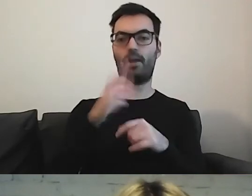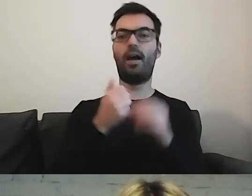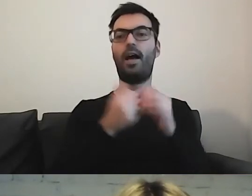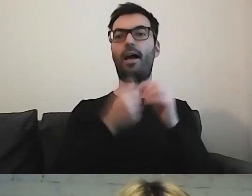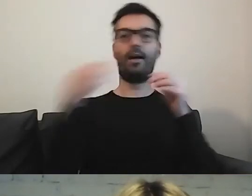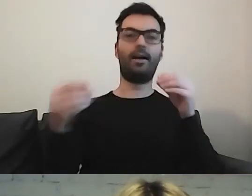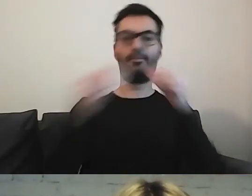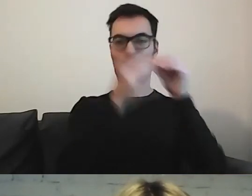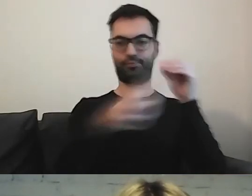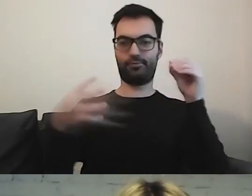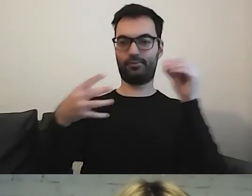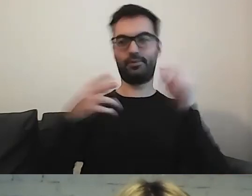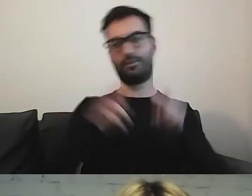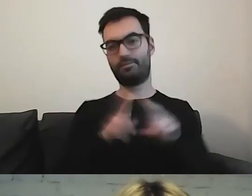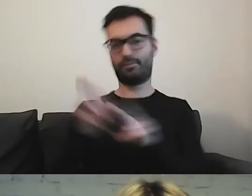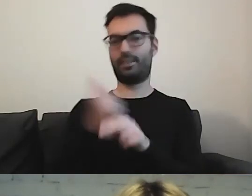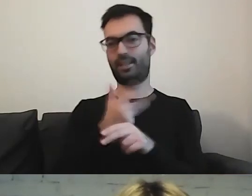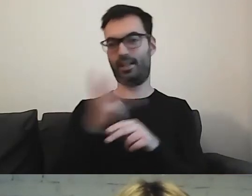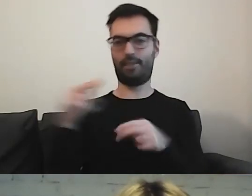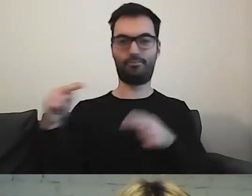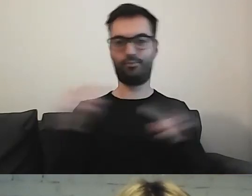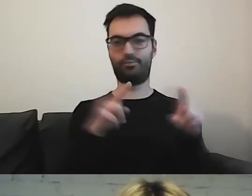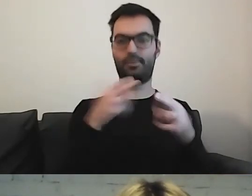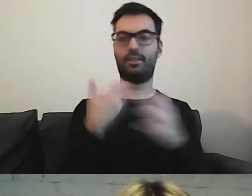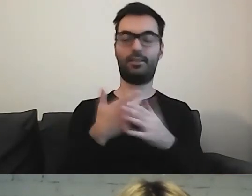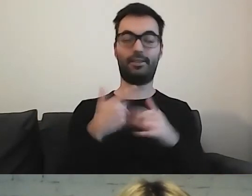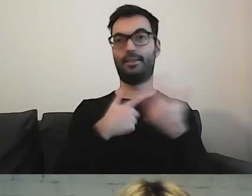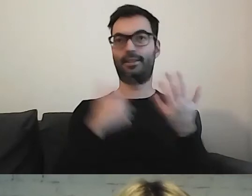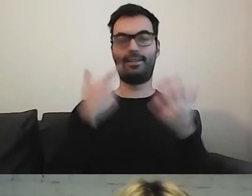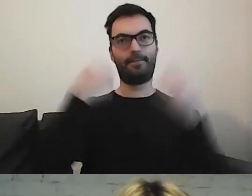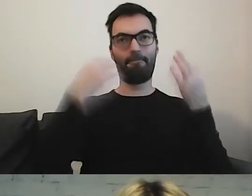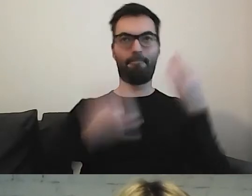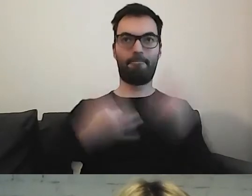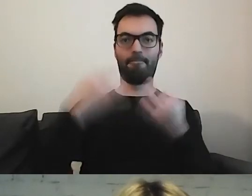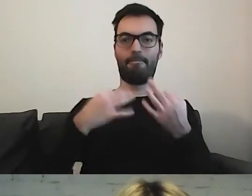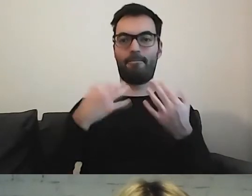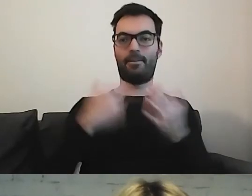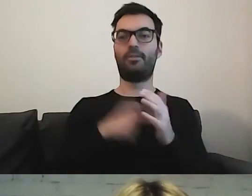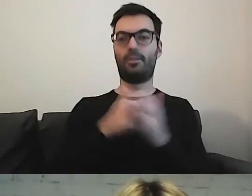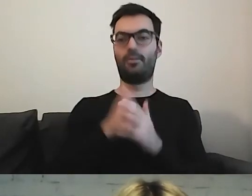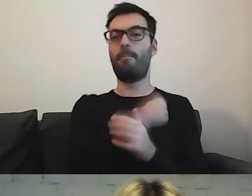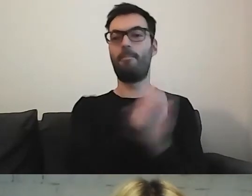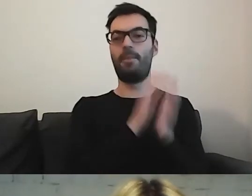Tutaj cały czas się zastanawiamy. Ukłon dla biblioteki w Ursusie.